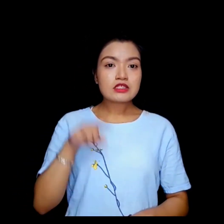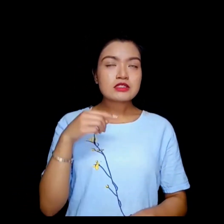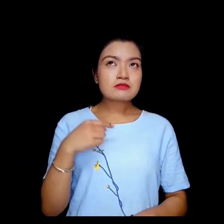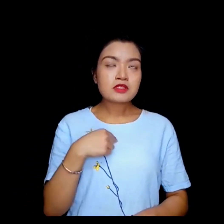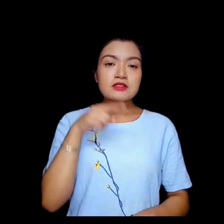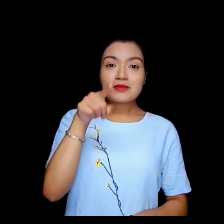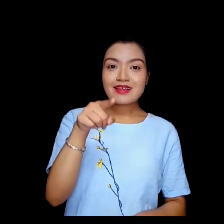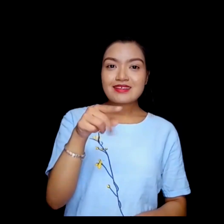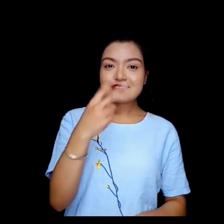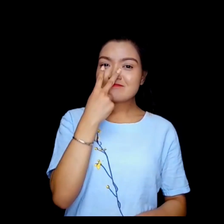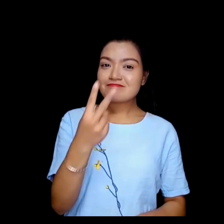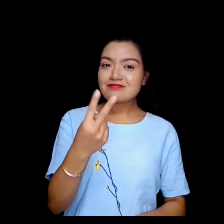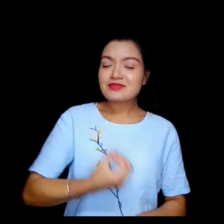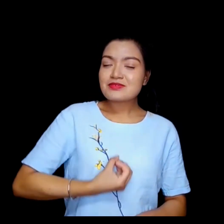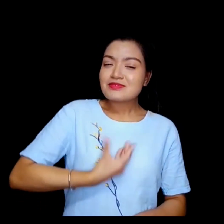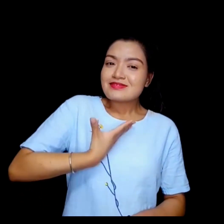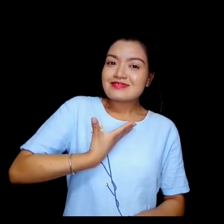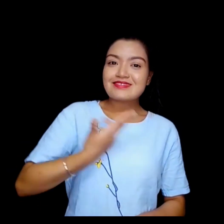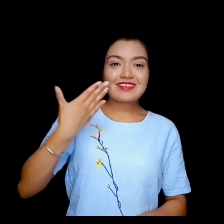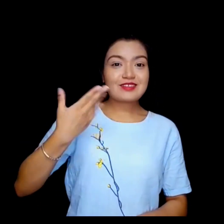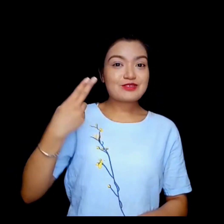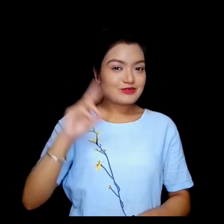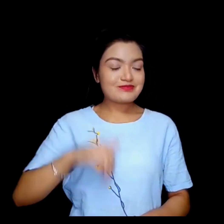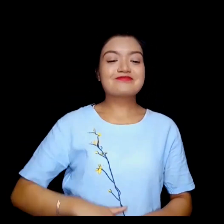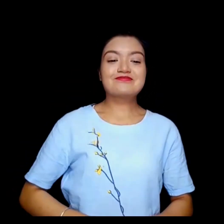तपाईलाई हेरेर खुसी लाग्यो